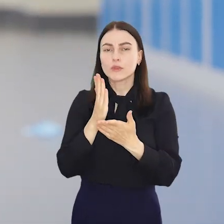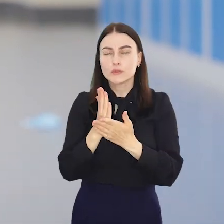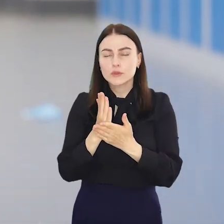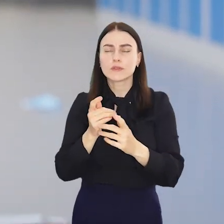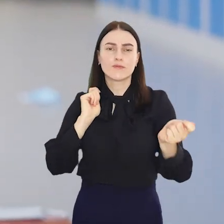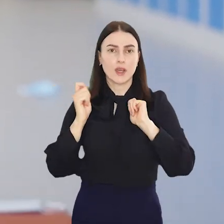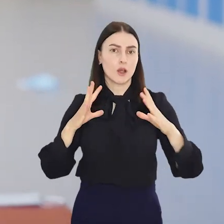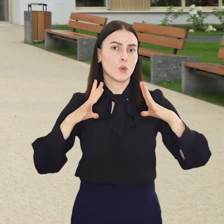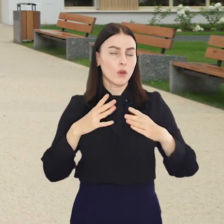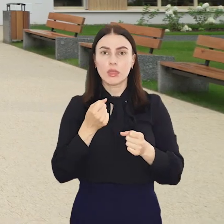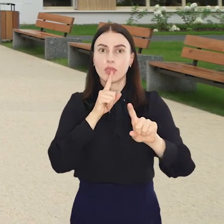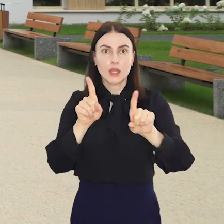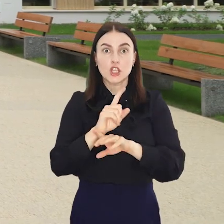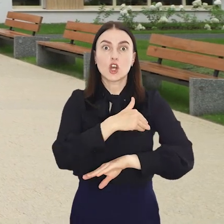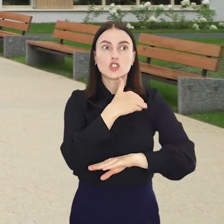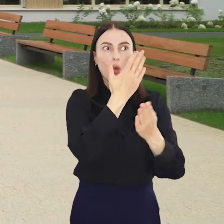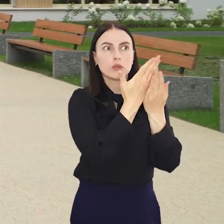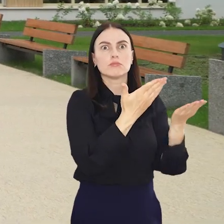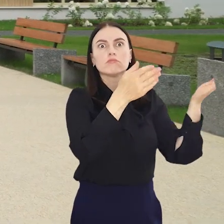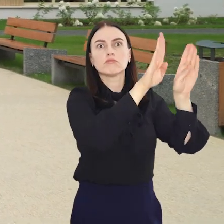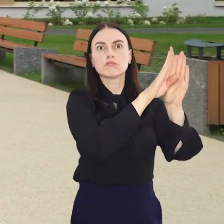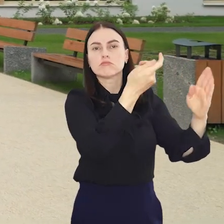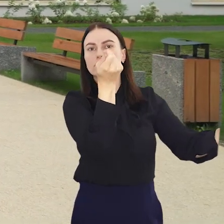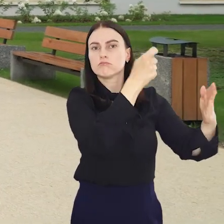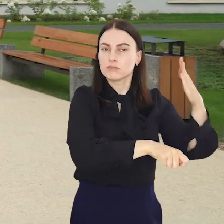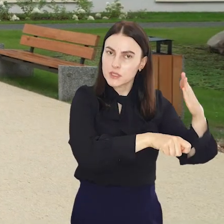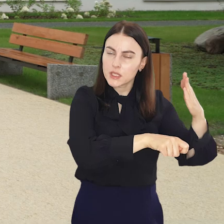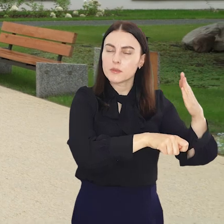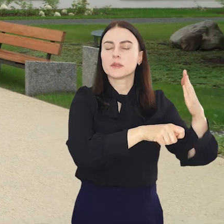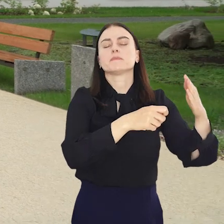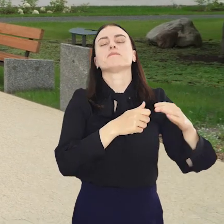Ale to wcale nie znaczy, że szkolne drzwi także zostały zamknięte na cztery spusty.